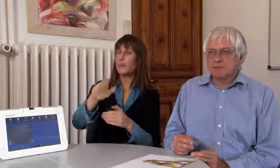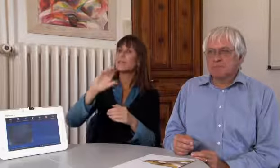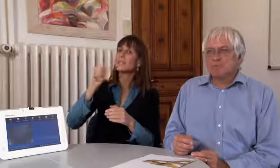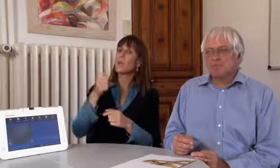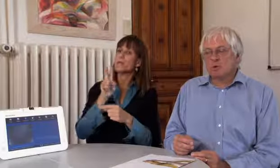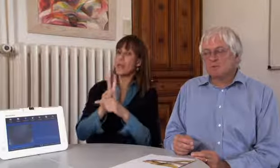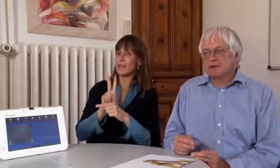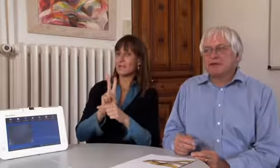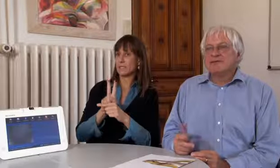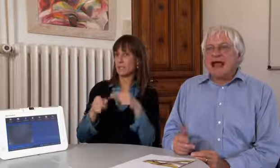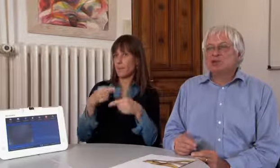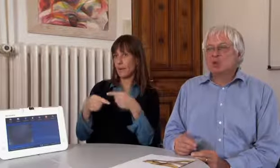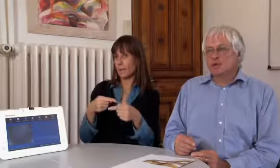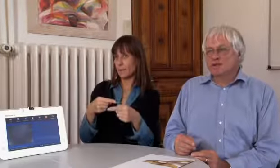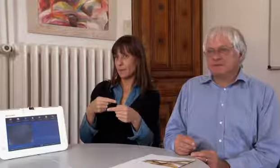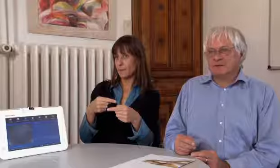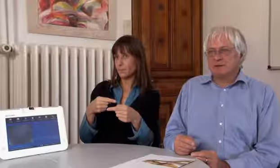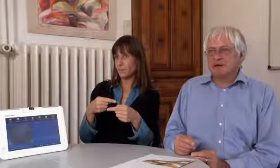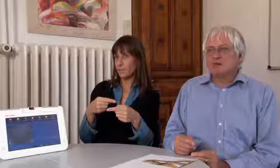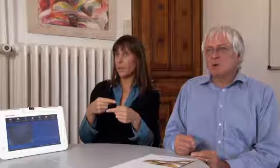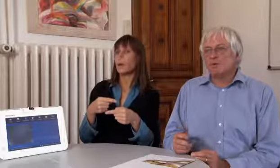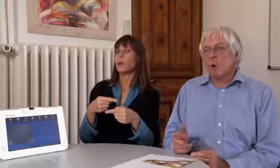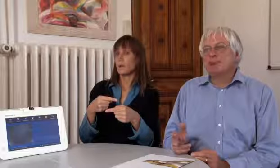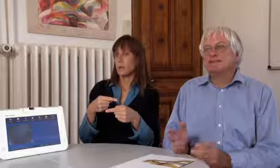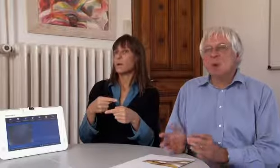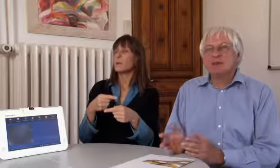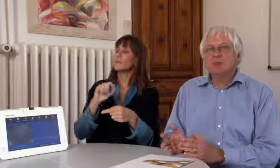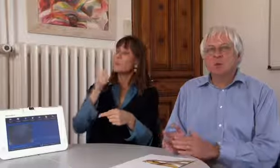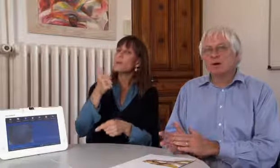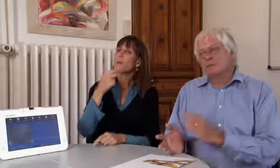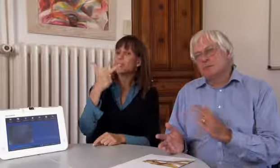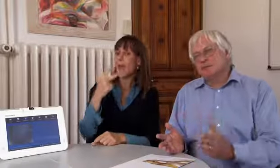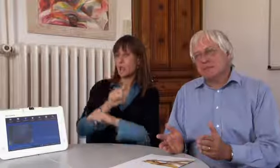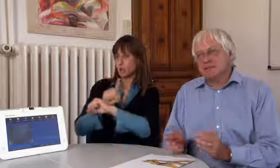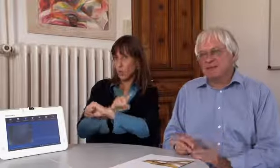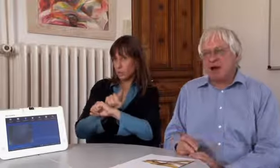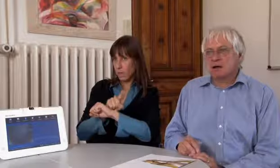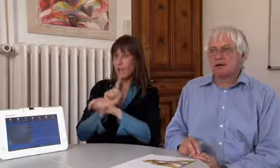Wir beginnen mit einem Testbetrieb von 3 Stunden,